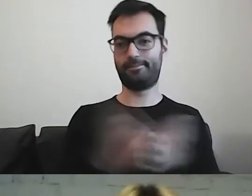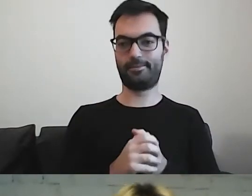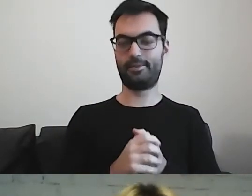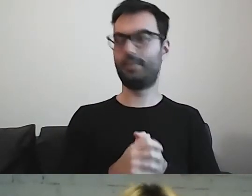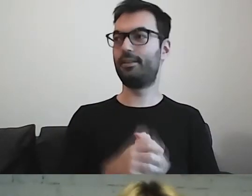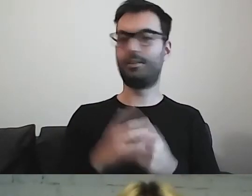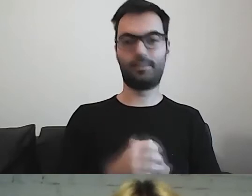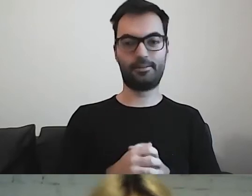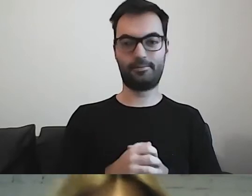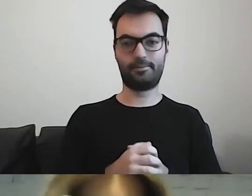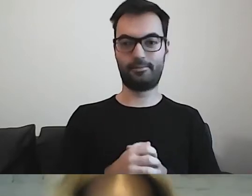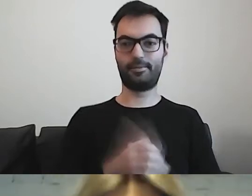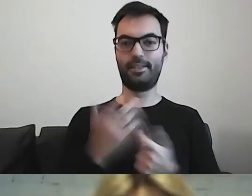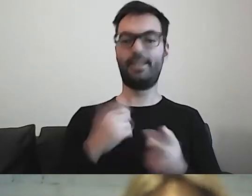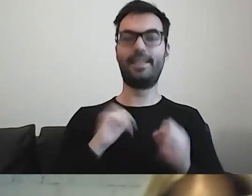Zarazić i powiedzieć,